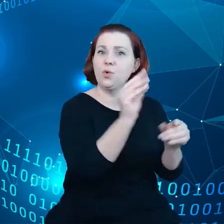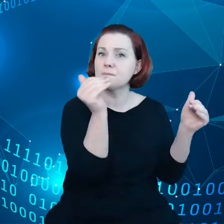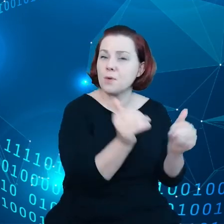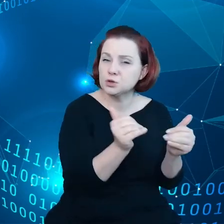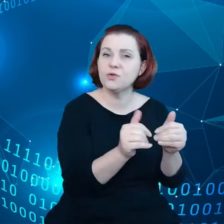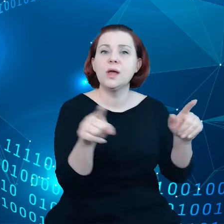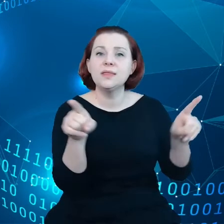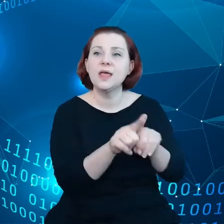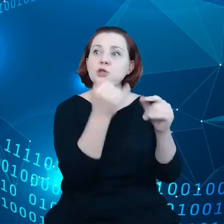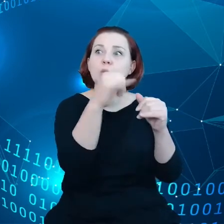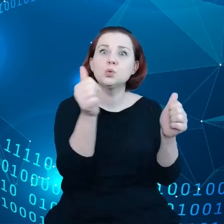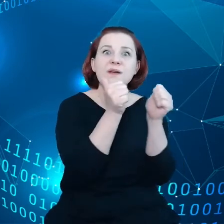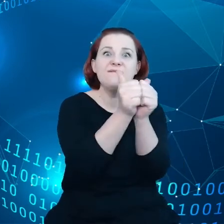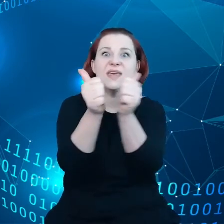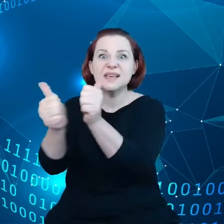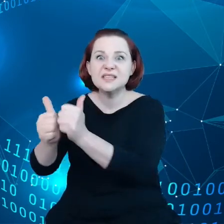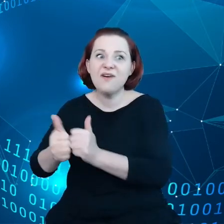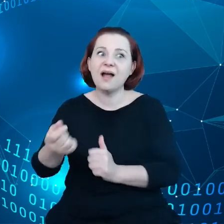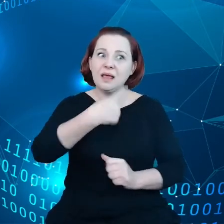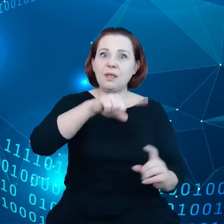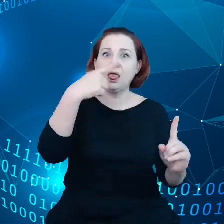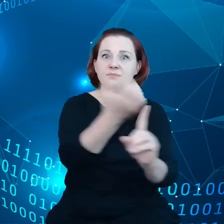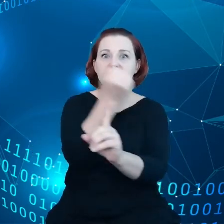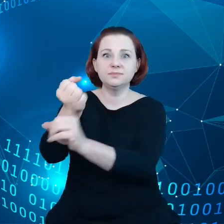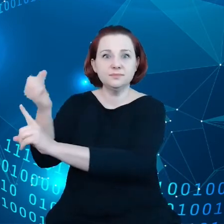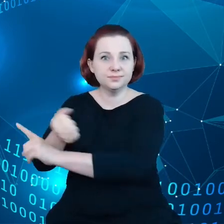wyzwaniom w obliczu tej eksplozji danych.